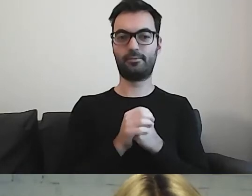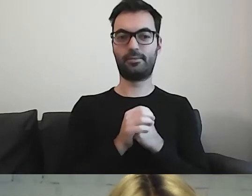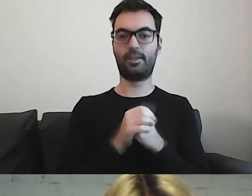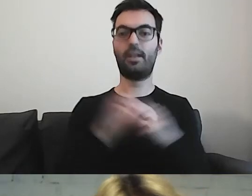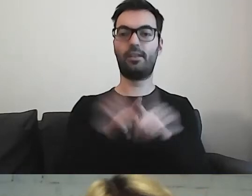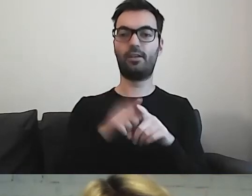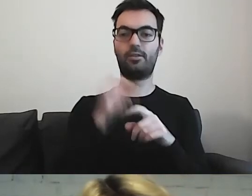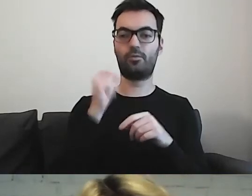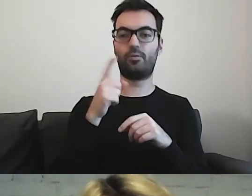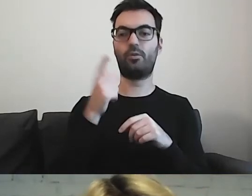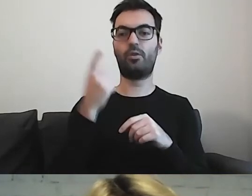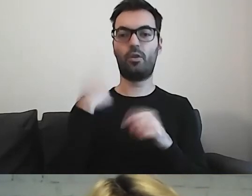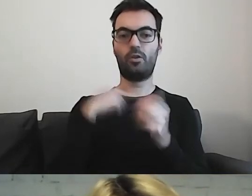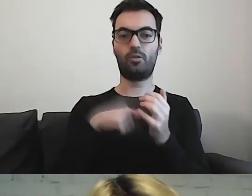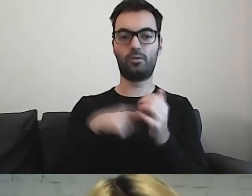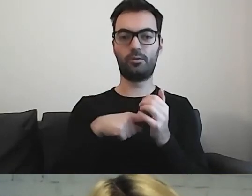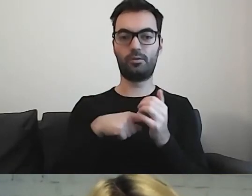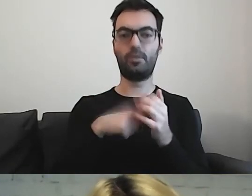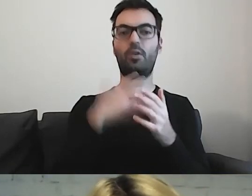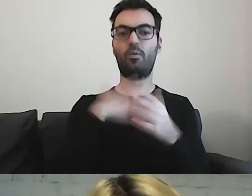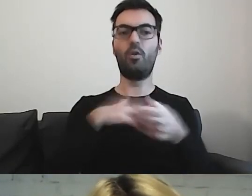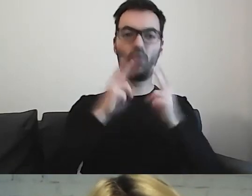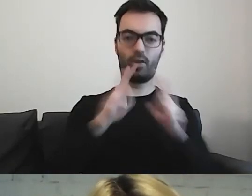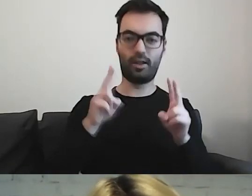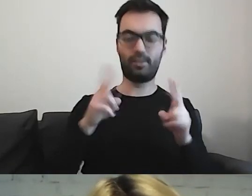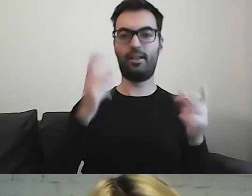które lubią zwięzłe i przejrzyste informacje. Ja do takich należę.